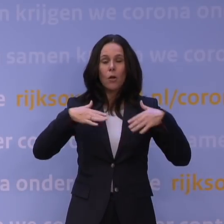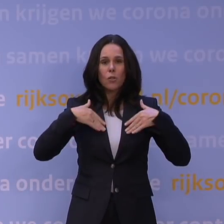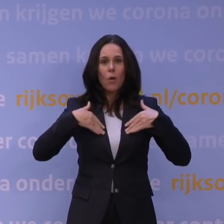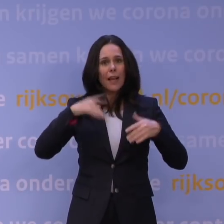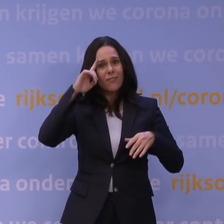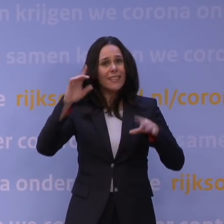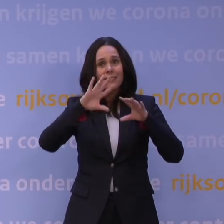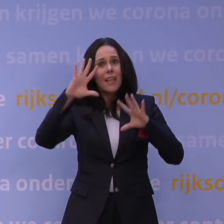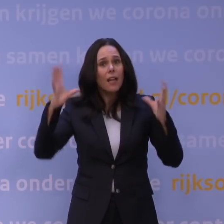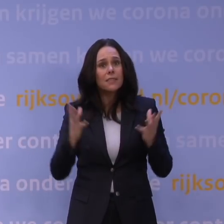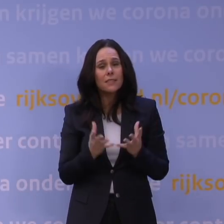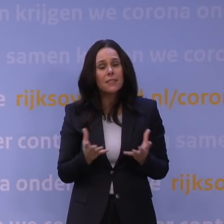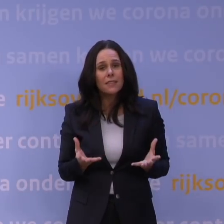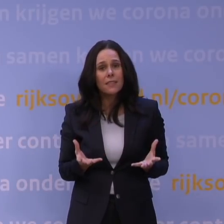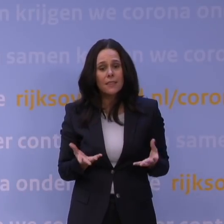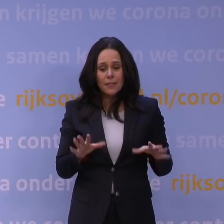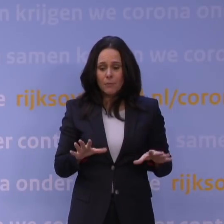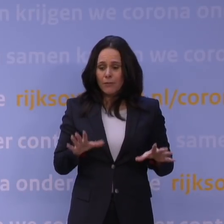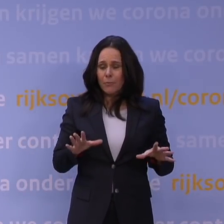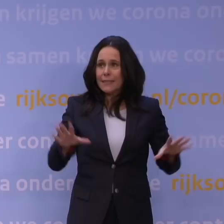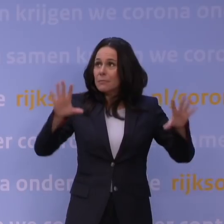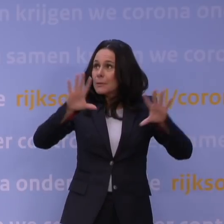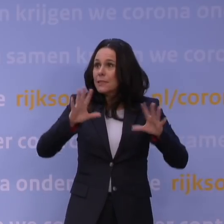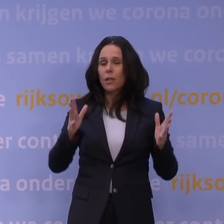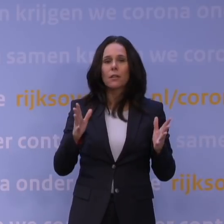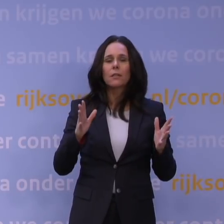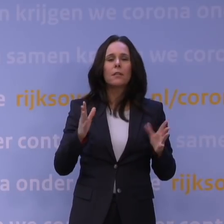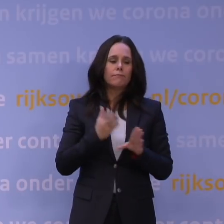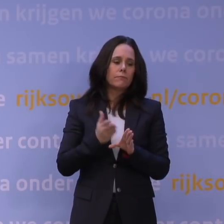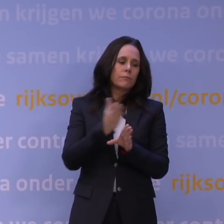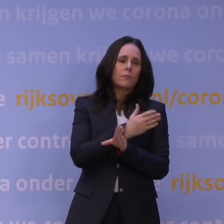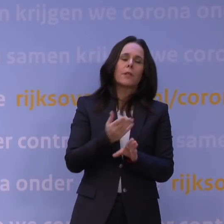Je blijft een beetje altijd nog in de mist varen. Niet zo veel als in het begin, toen was het 50 procent,